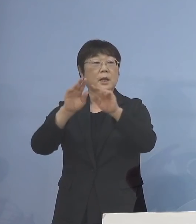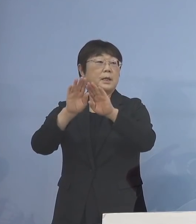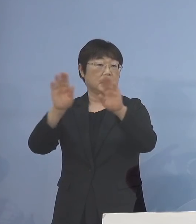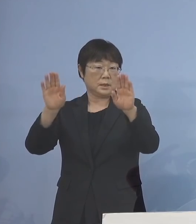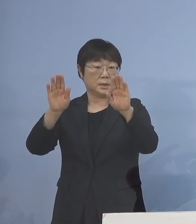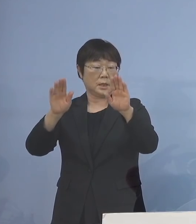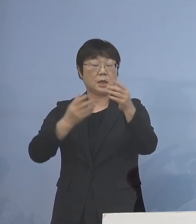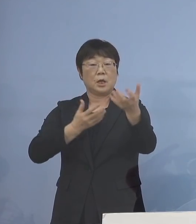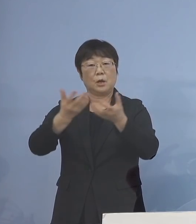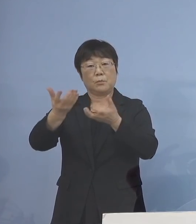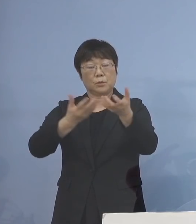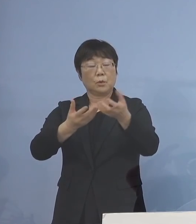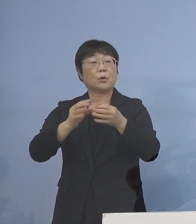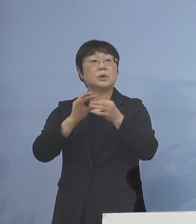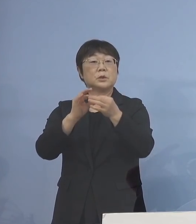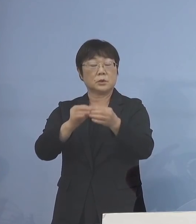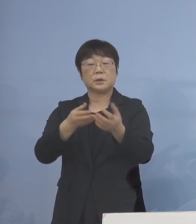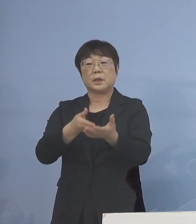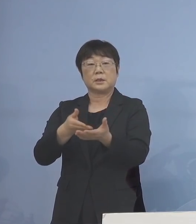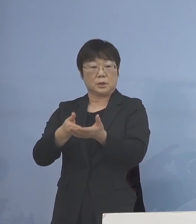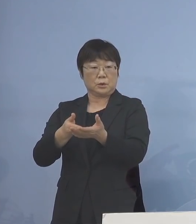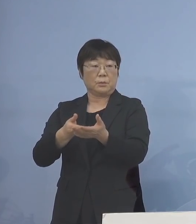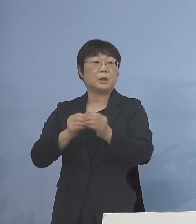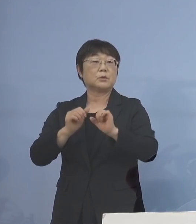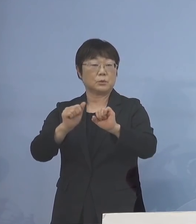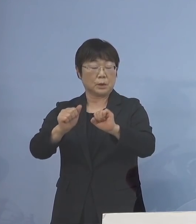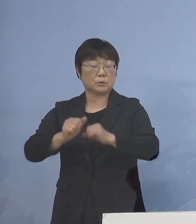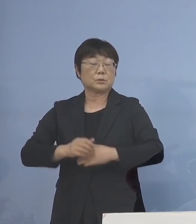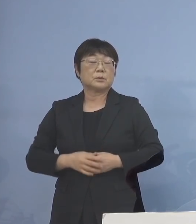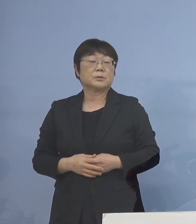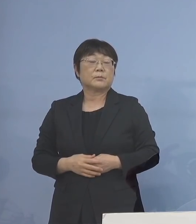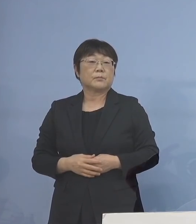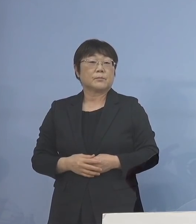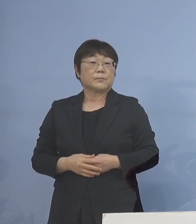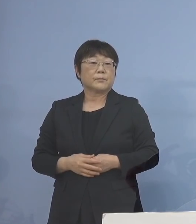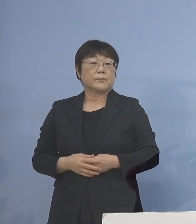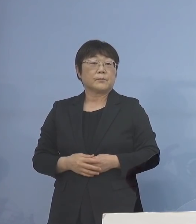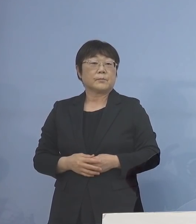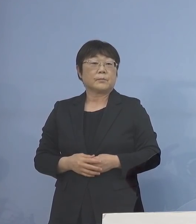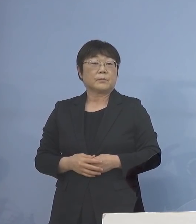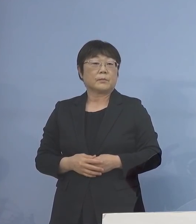分散登校について 説明する運びとなっております